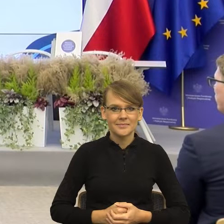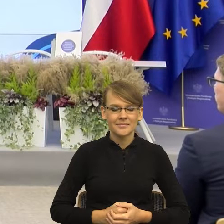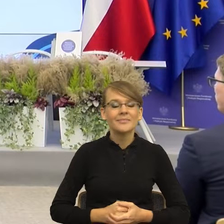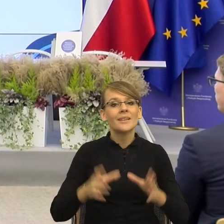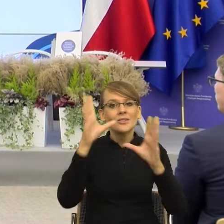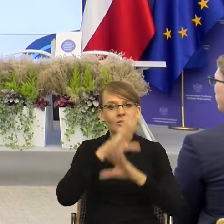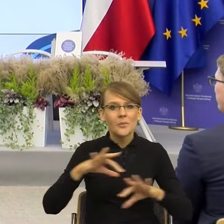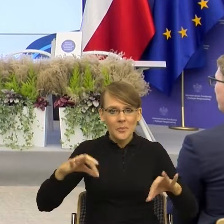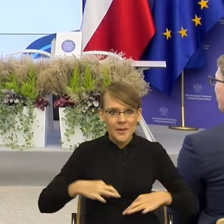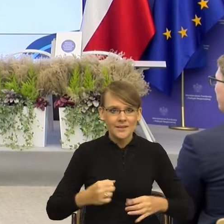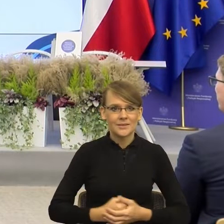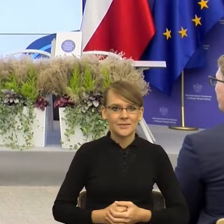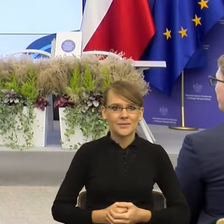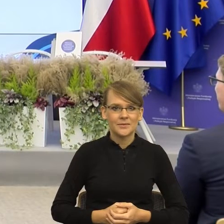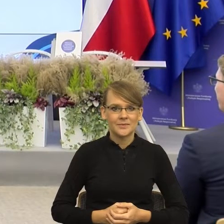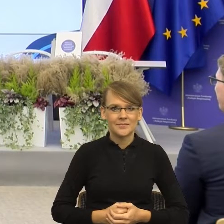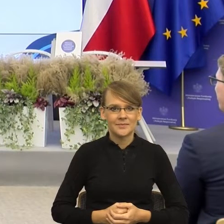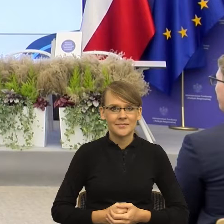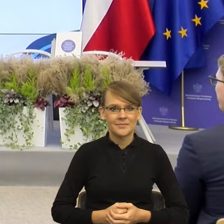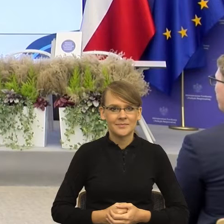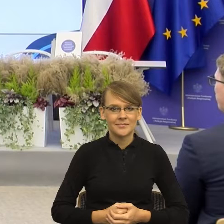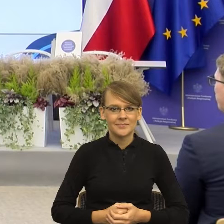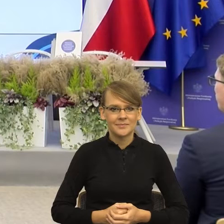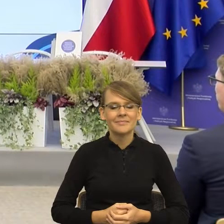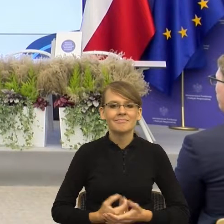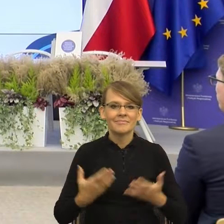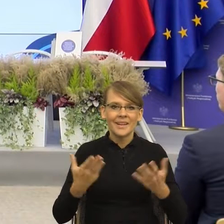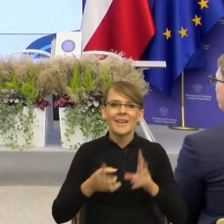wolę jakoś zmniejszyć dystans. Ja rzeczywiście zajmuję się językiem